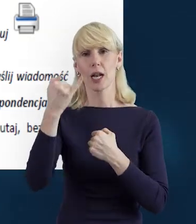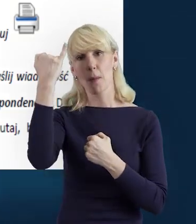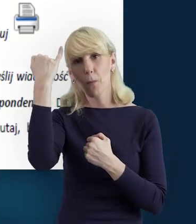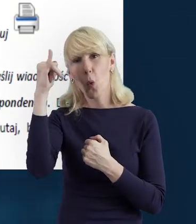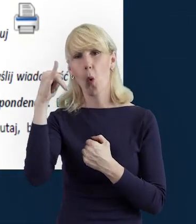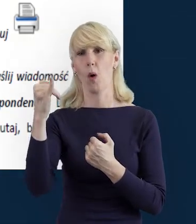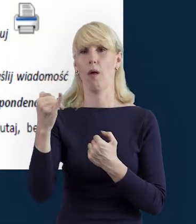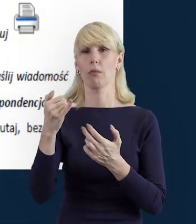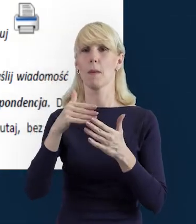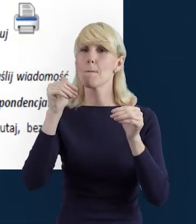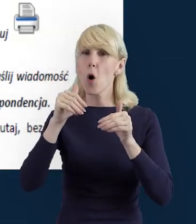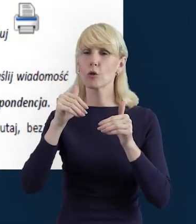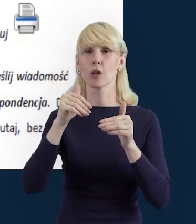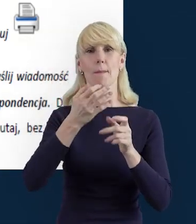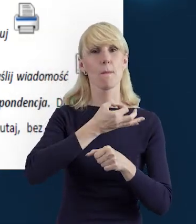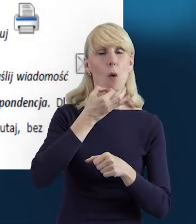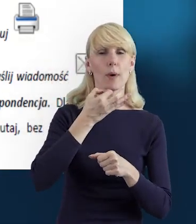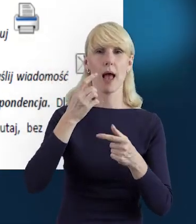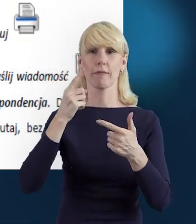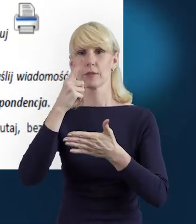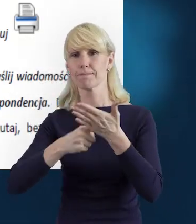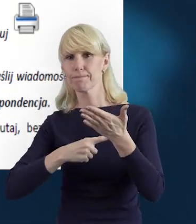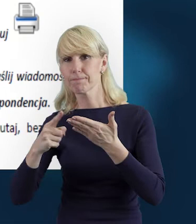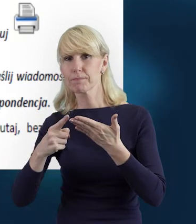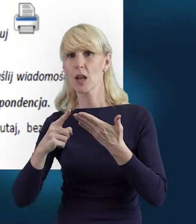pomyłki możemy edytować, usunąć, wprowadzić ponownie.